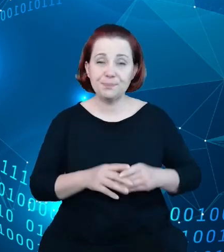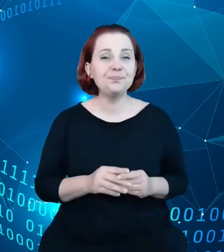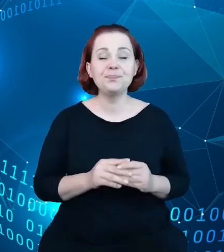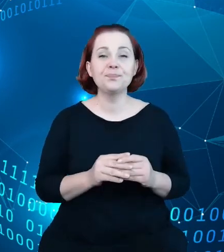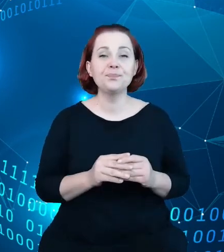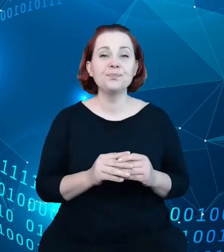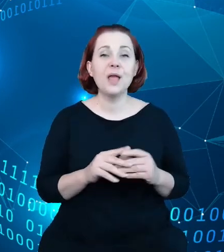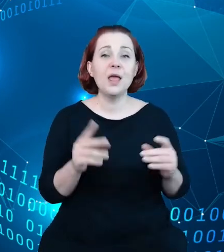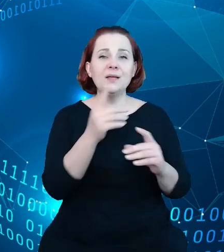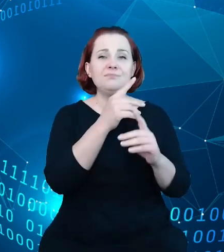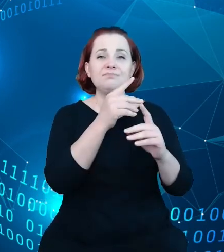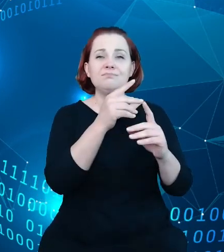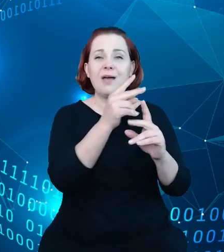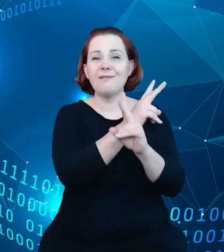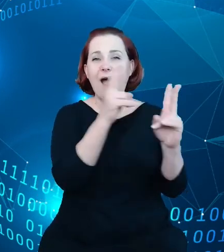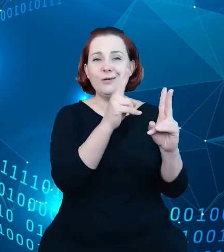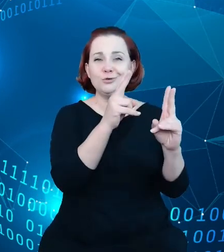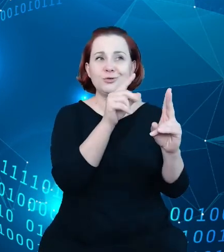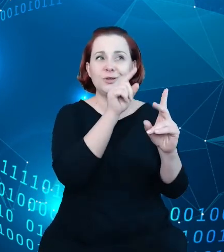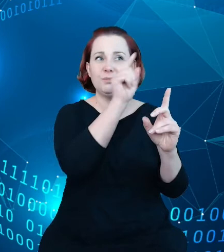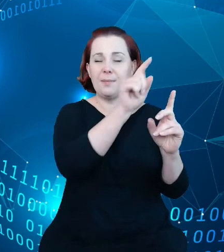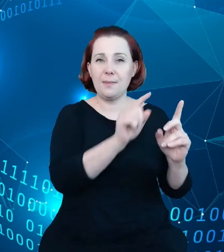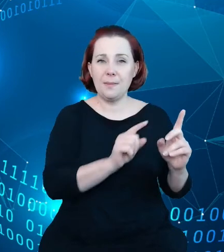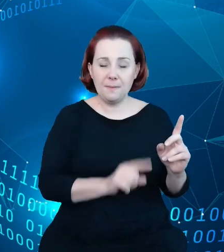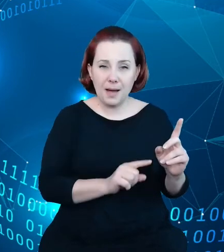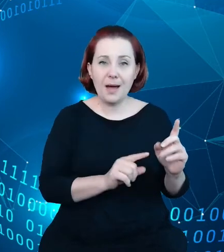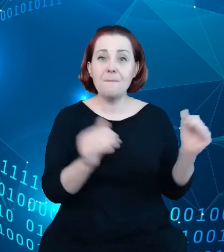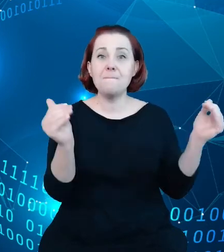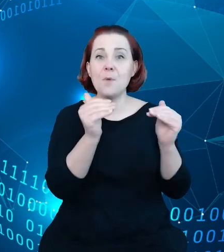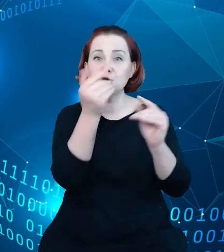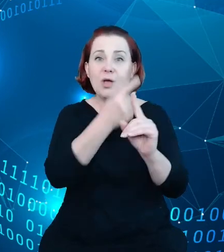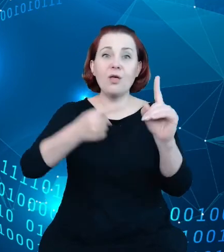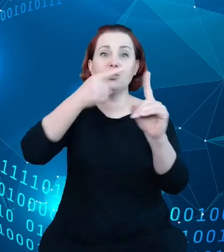możliwe jest dodanie dodatkowych informacji, nie tylko takich zwykłych,